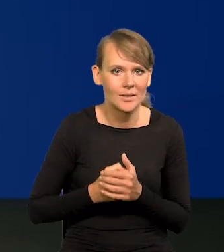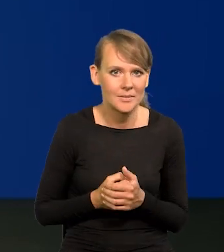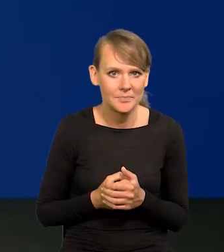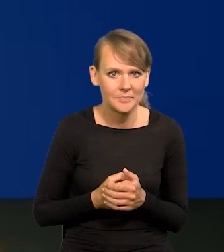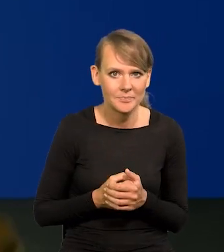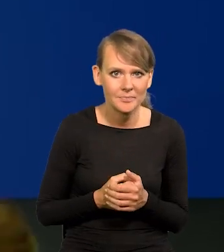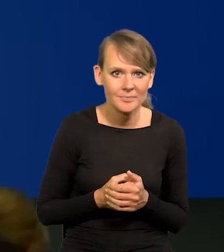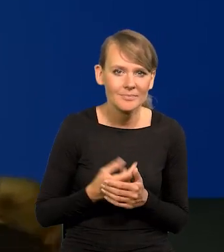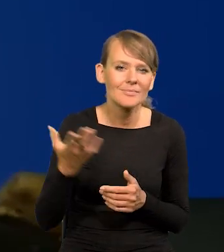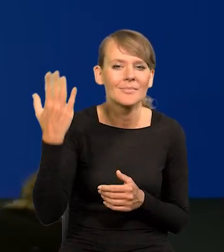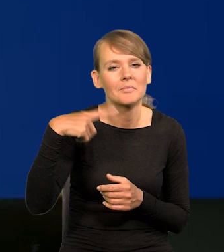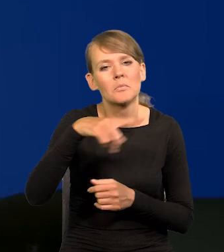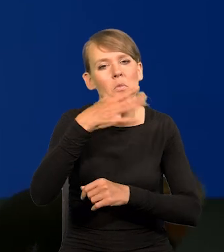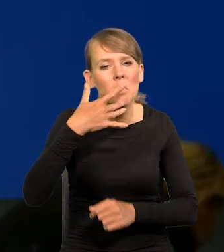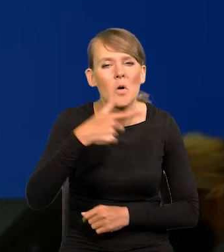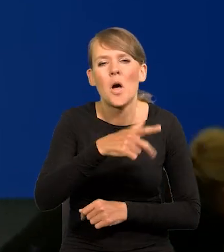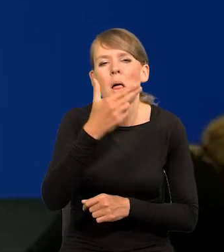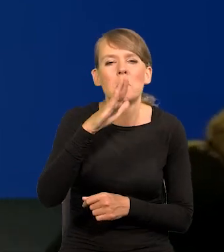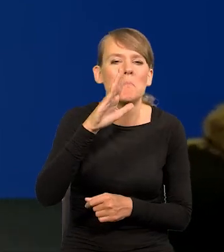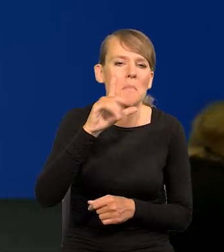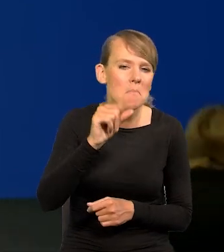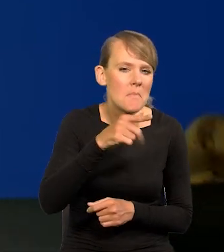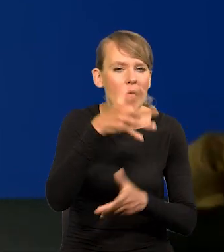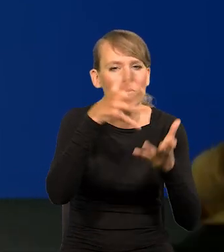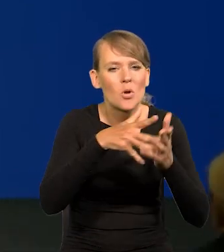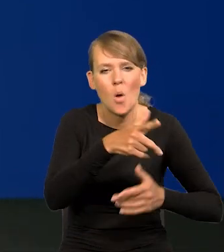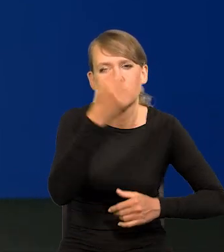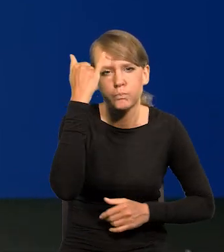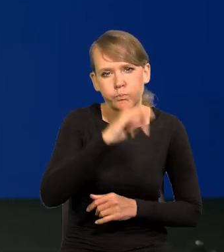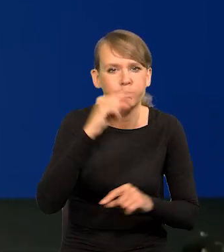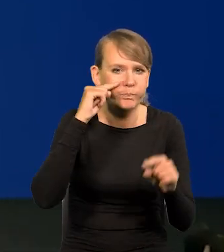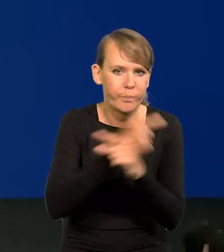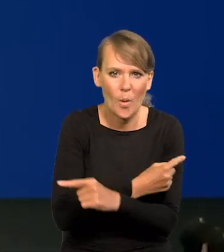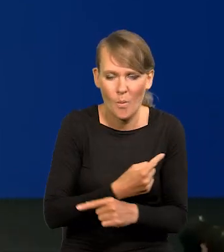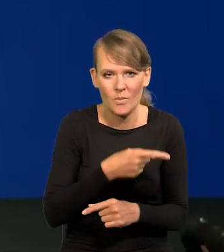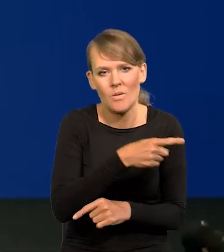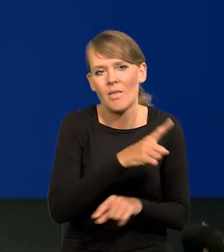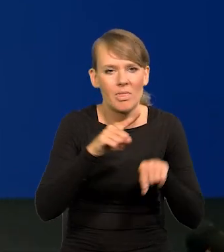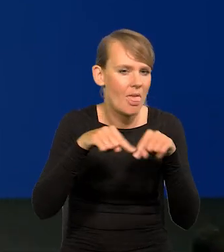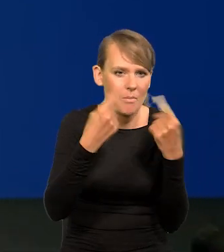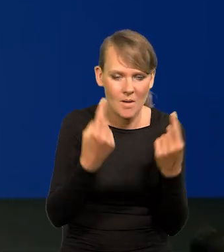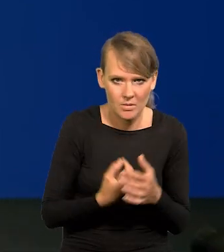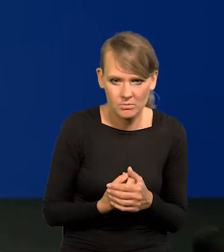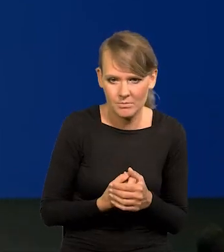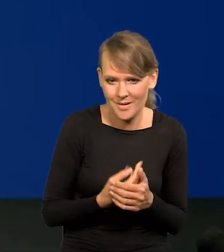że projekcje NBP są błędne, nie trafiają w rzeczywisty obraz sytuacji. Proszę zobaczyć.